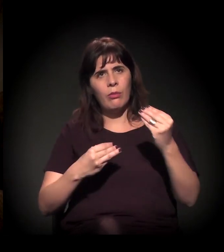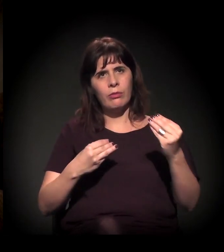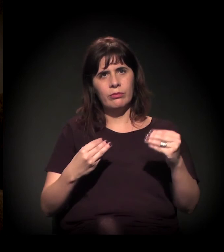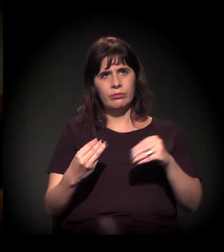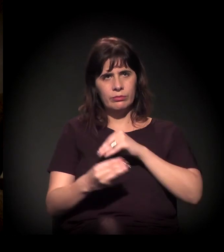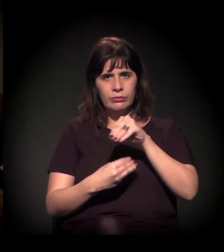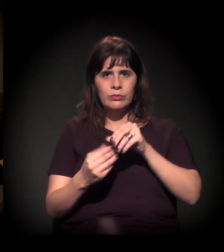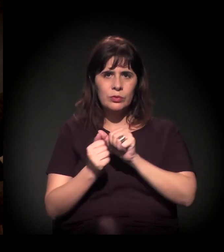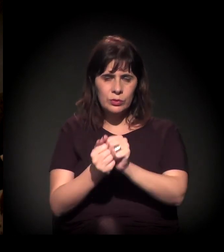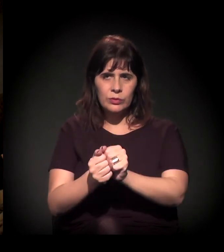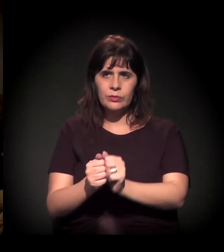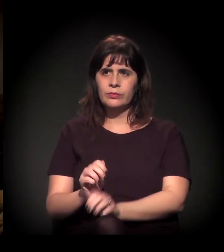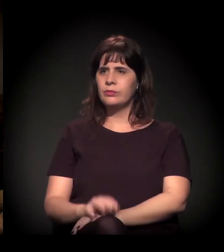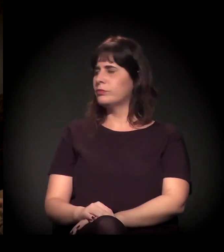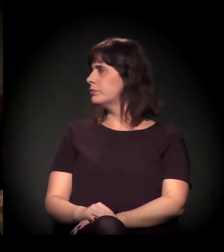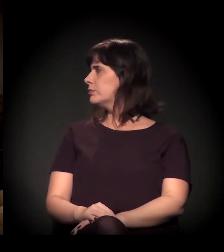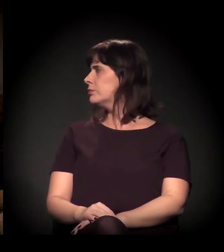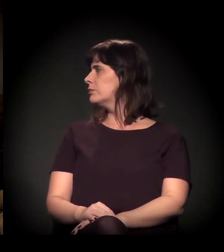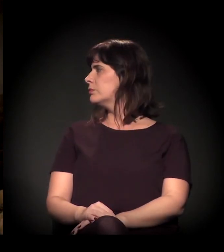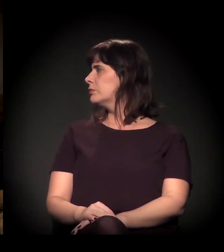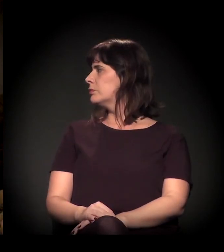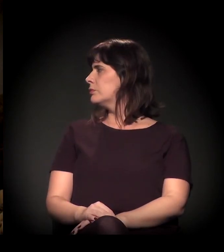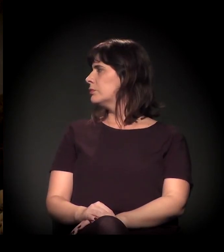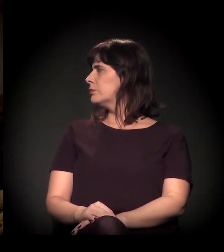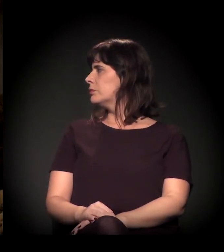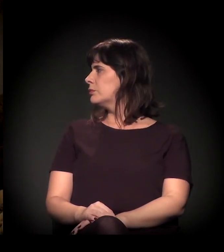sobre o que seus companheiros de painel acabaram de fazer...